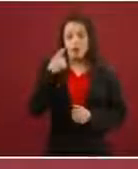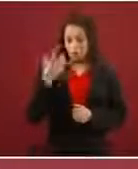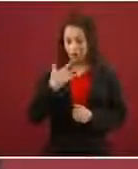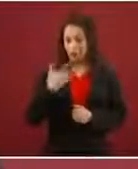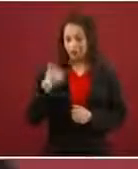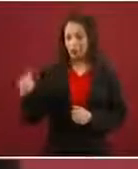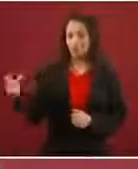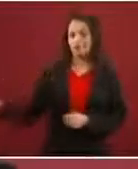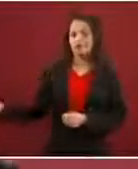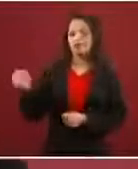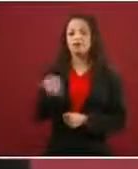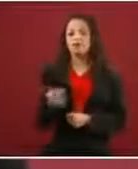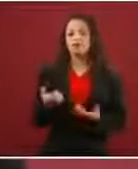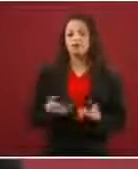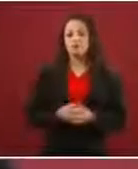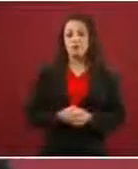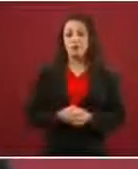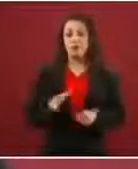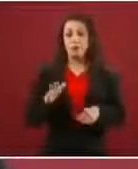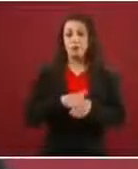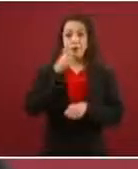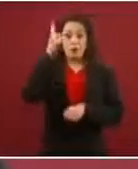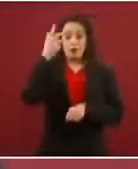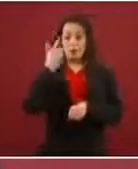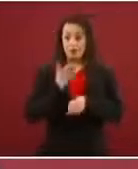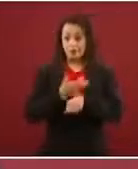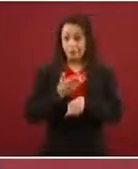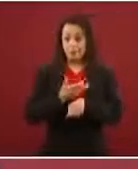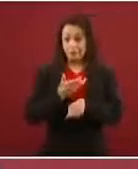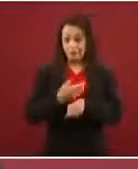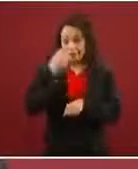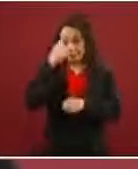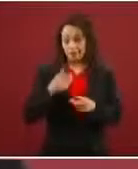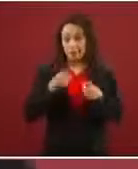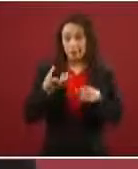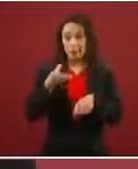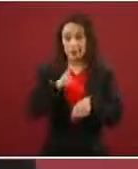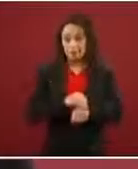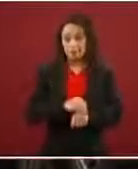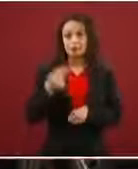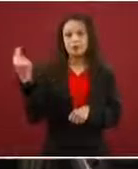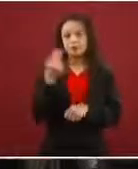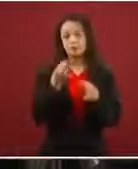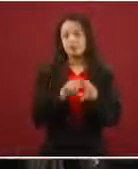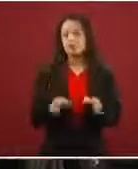Porque es una condición en Estados Unidos para que te den ese permiso de trabajo tener menores de edad.